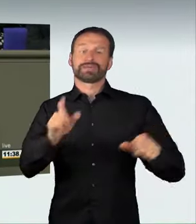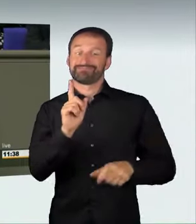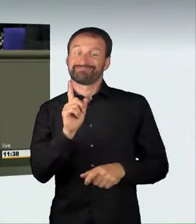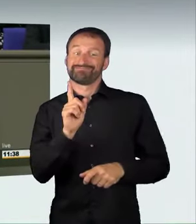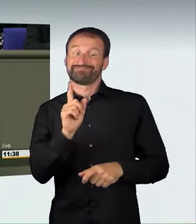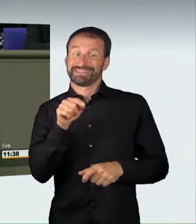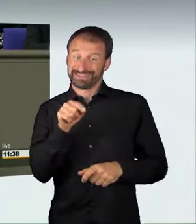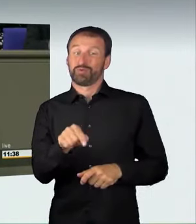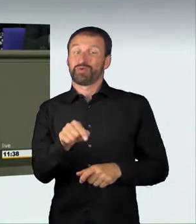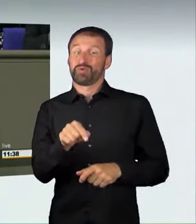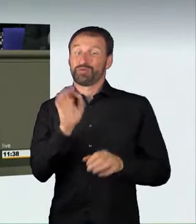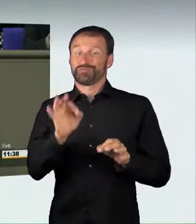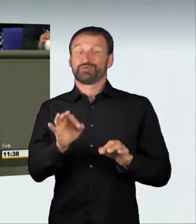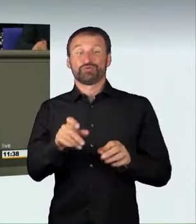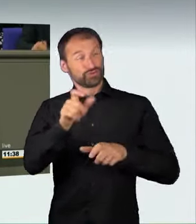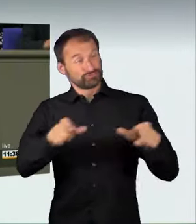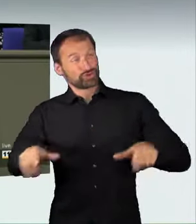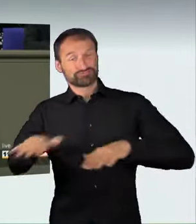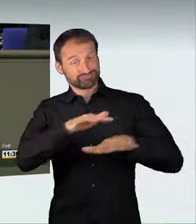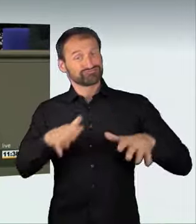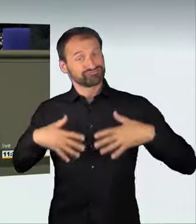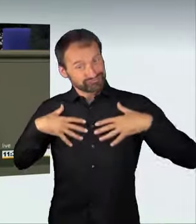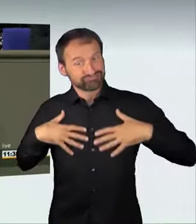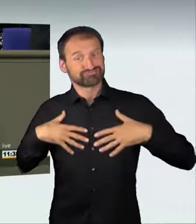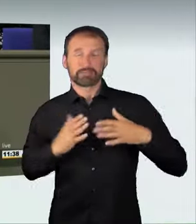auf die anderen Verkehrsteilnehmer und mit Achtung vor ihnen.